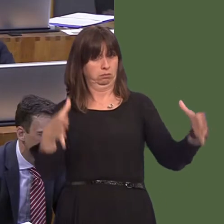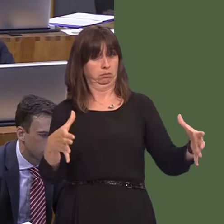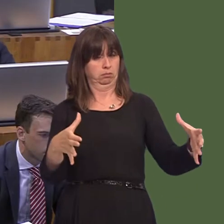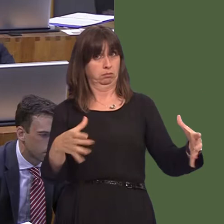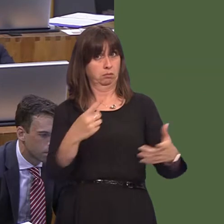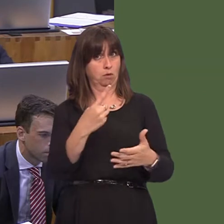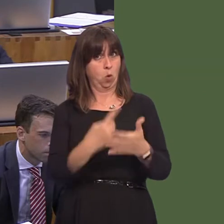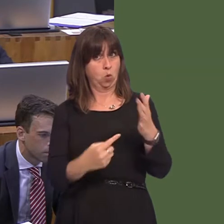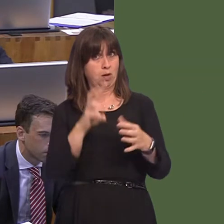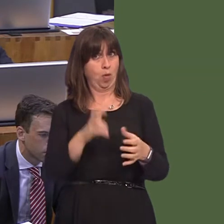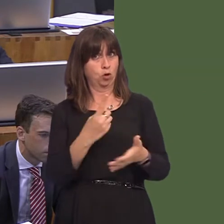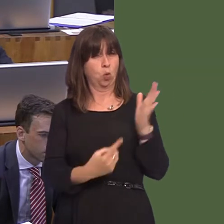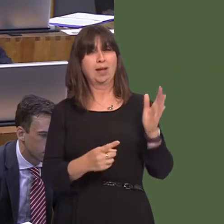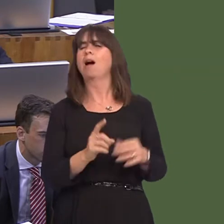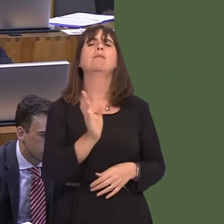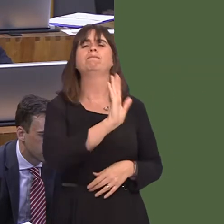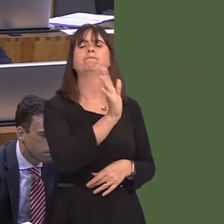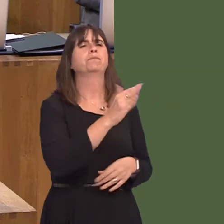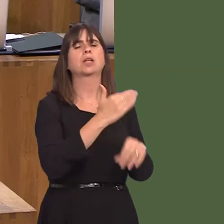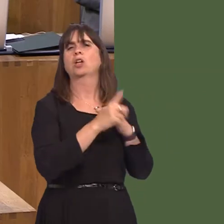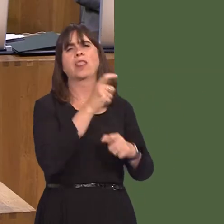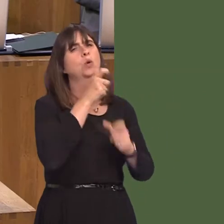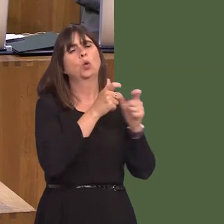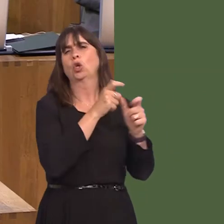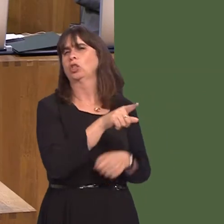is clear that he did not use those words. Secondly, we know that clearly it can't be